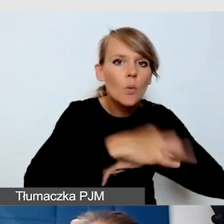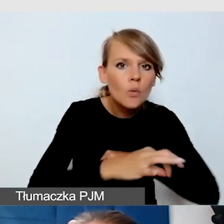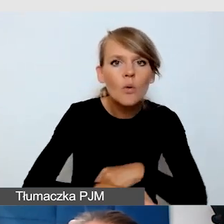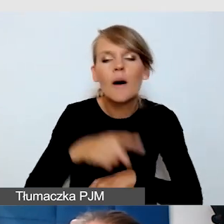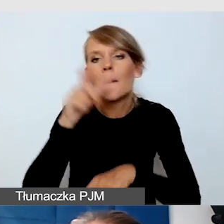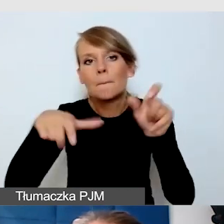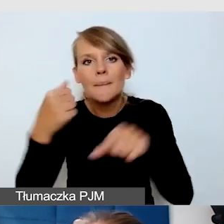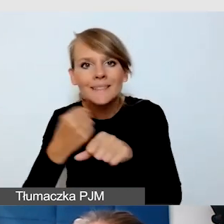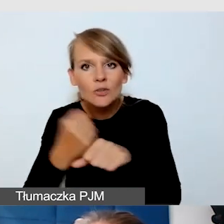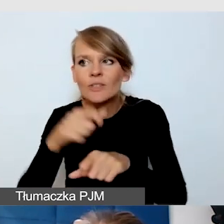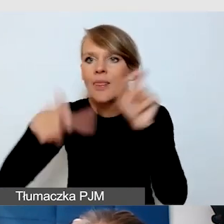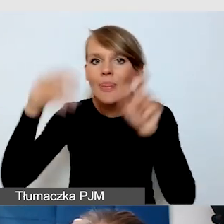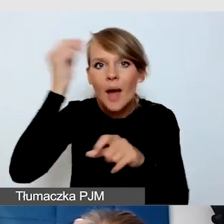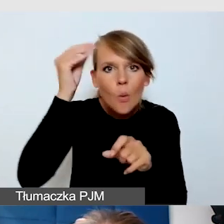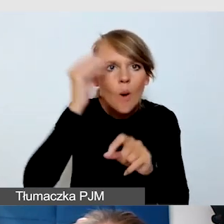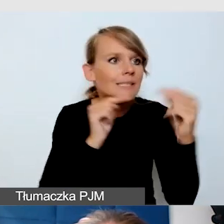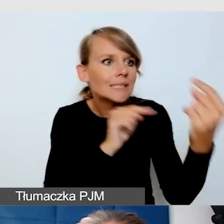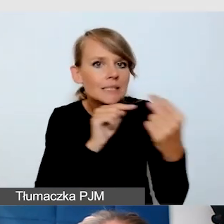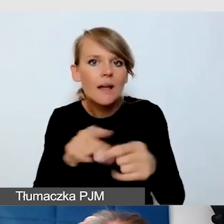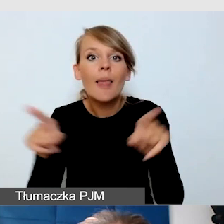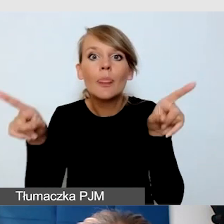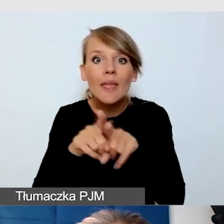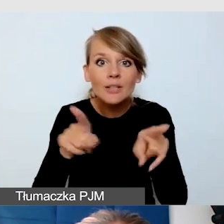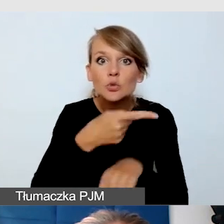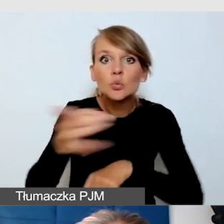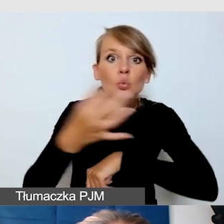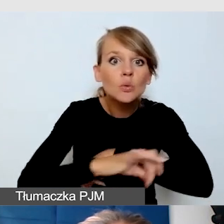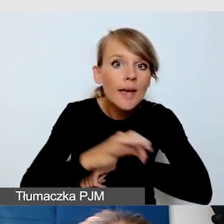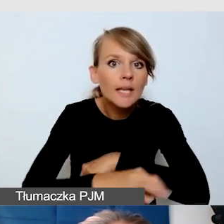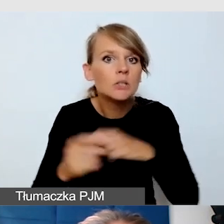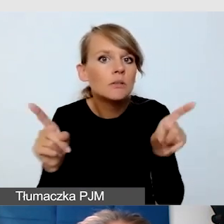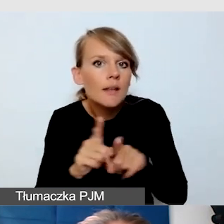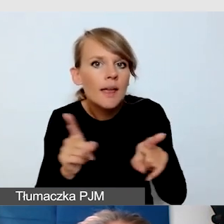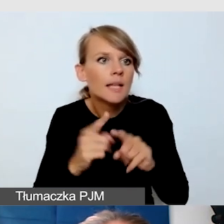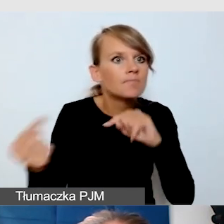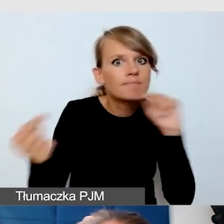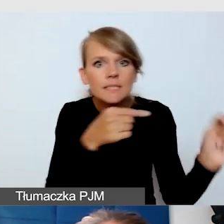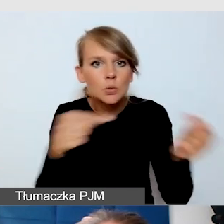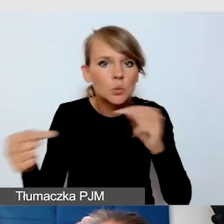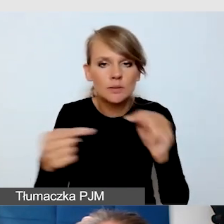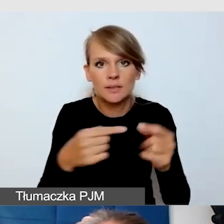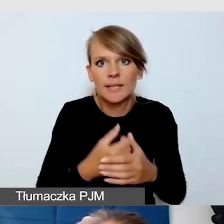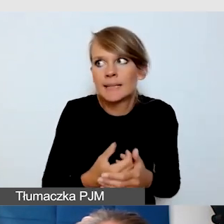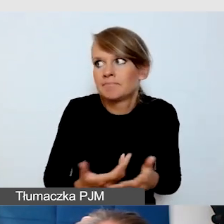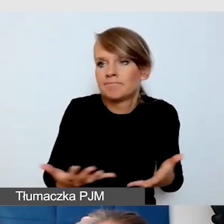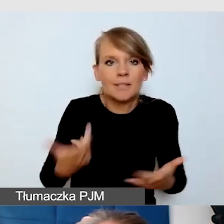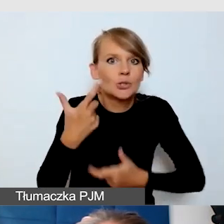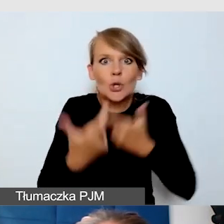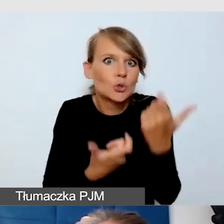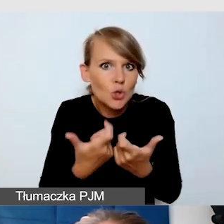Bardzo żywo w tę dyskusję włączyli się też studenci. Co zrobić, żeby w tak żywej dyskusji